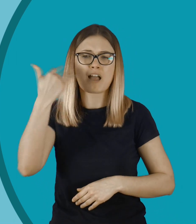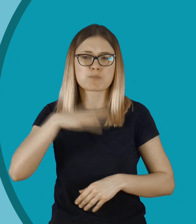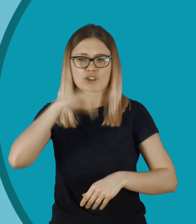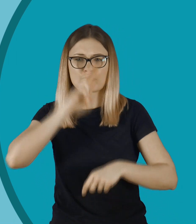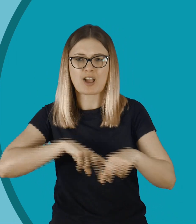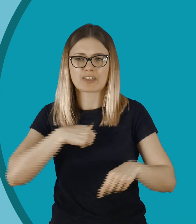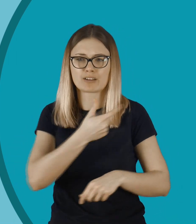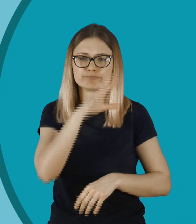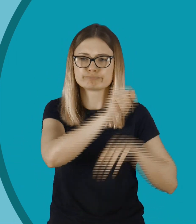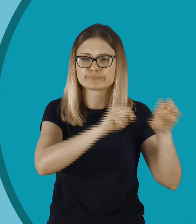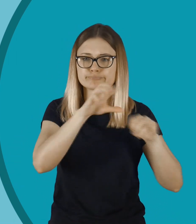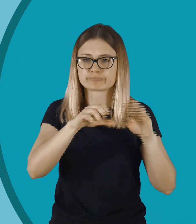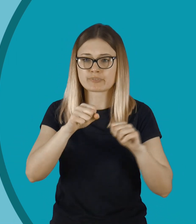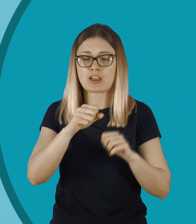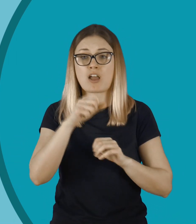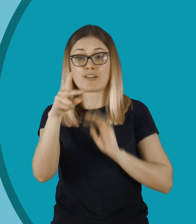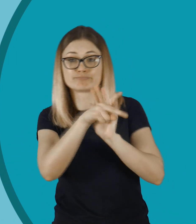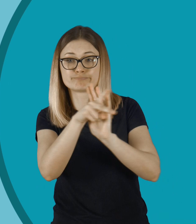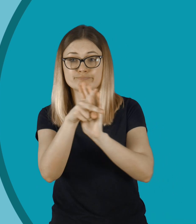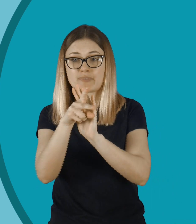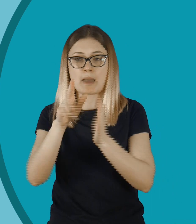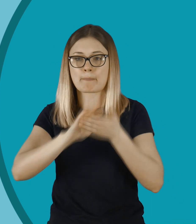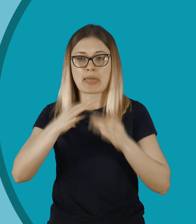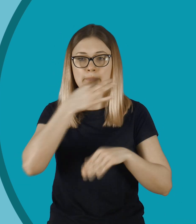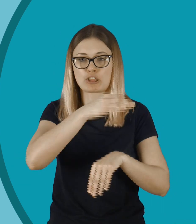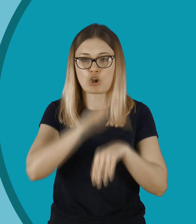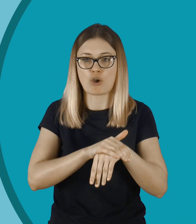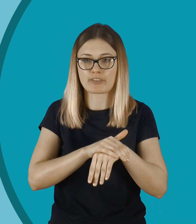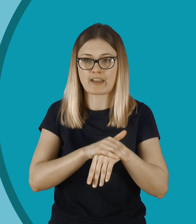Wielokrotnie byłam świadkiem tego, jak ktoś, nie pytając o zdanie, nagrywa inne osoby.